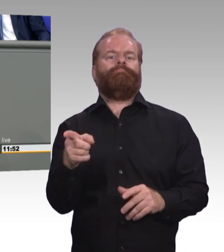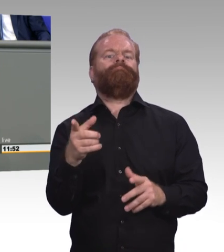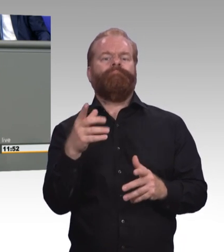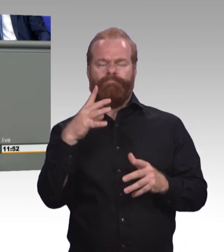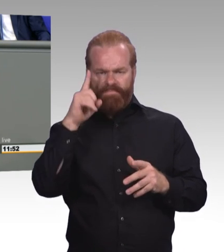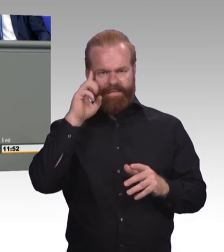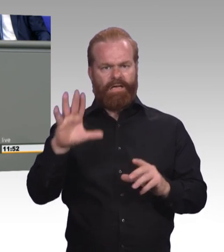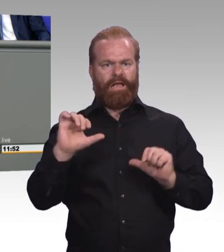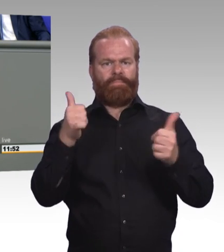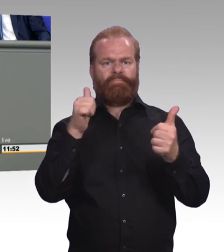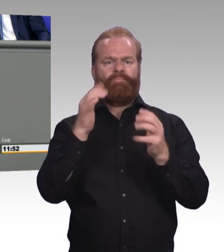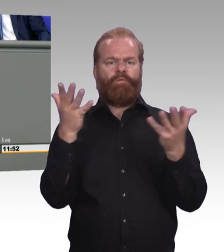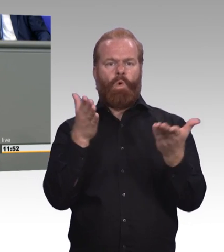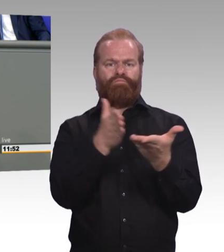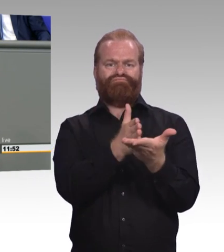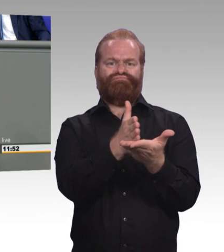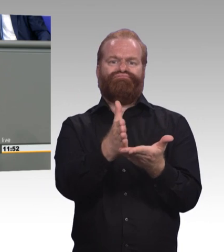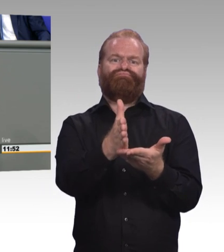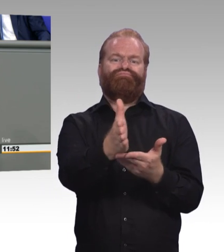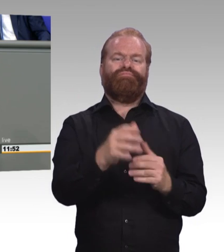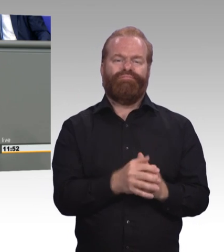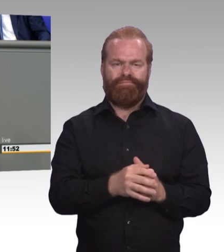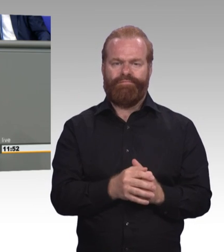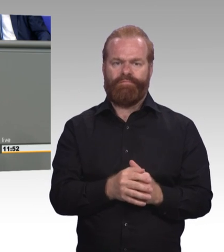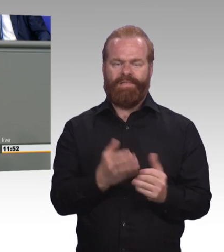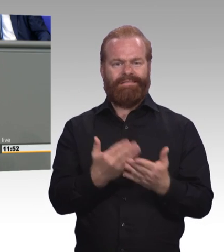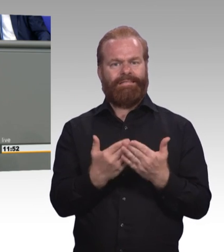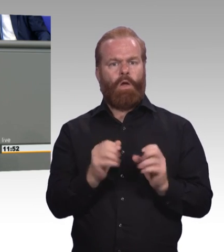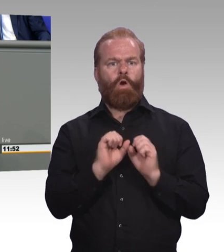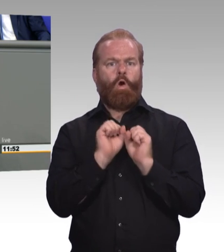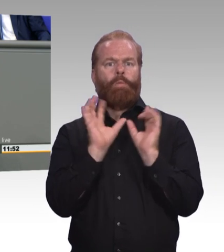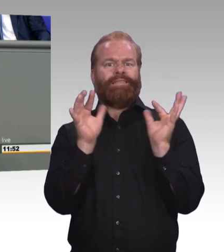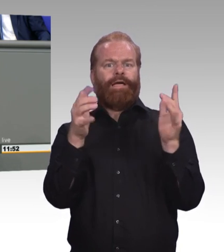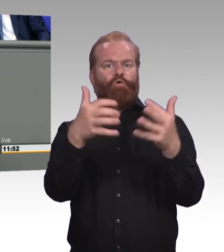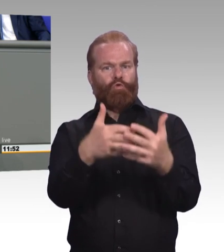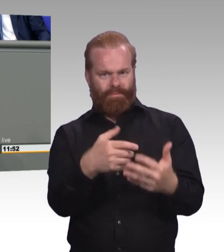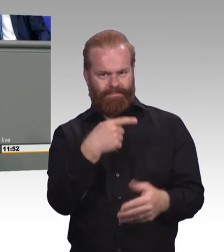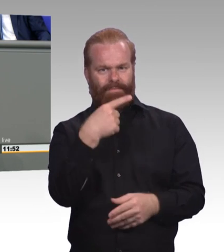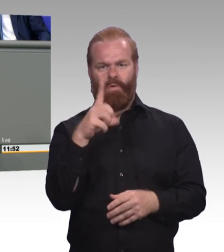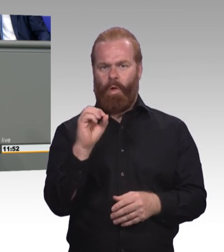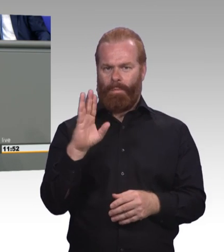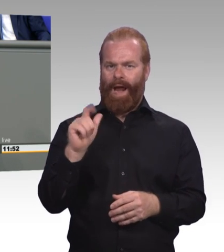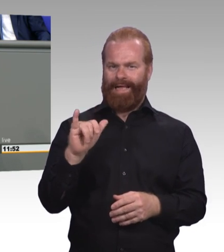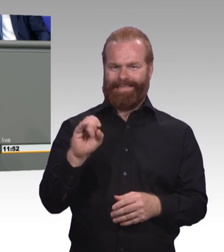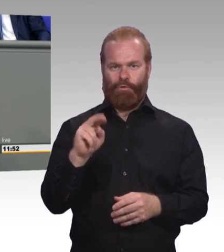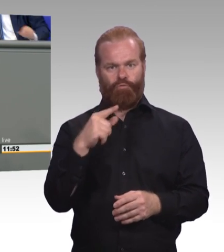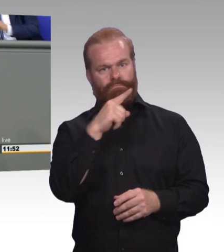sondern auch charakterliche Persönlichkeitsentwicklung. Lassen Sie uns doch gemeinsam die frühe Idee der Wanderjahre wiederbeleben